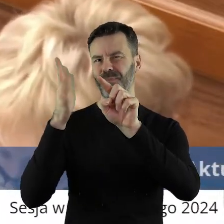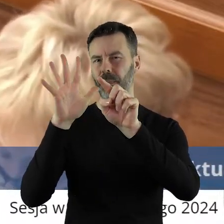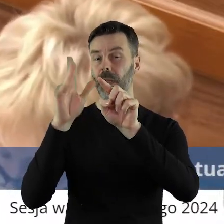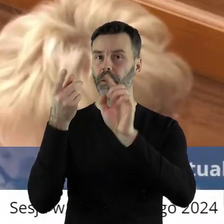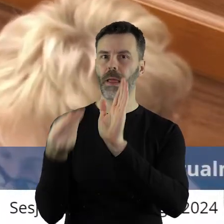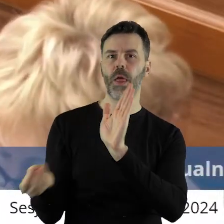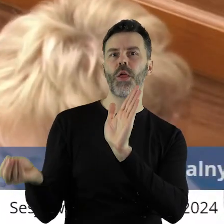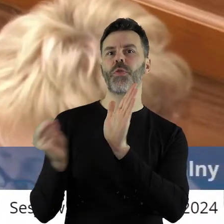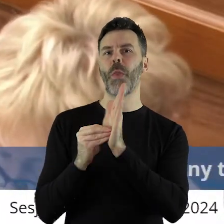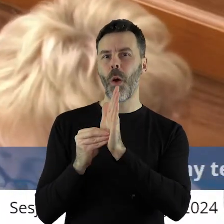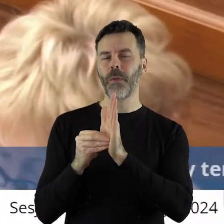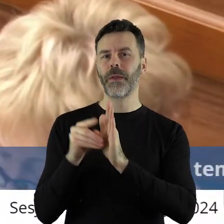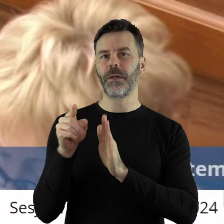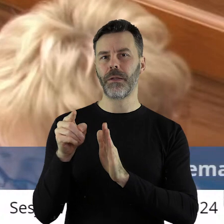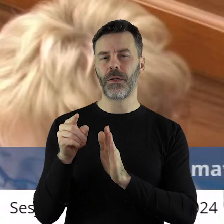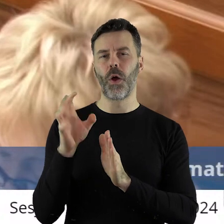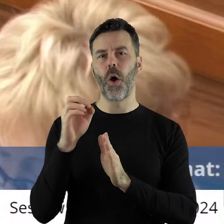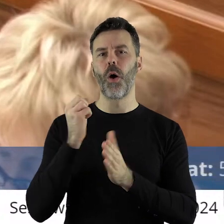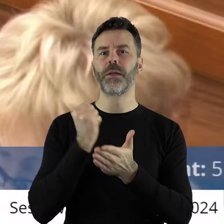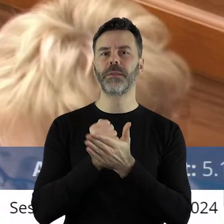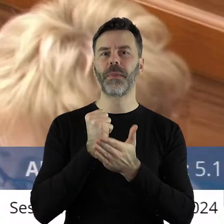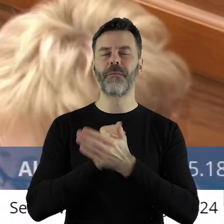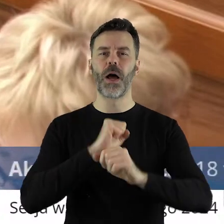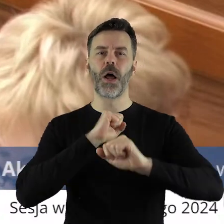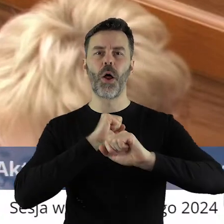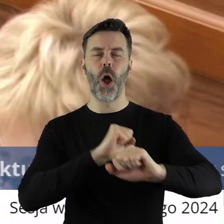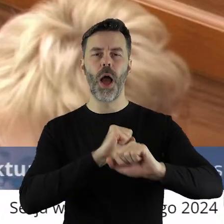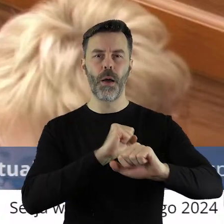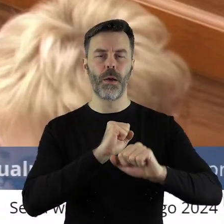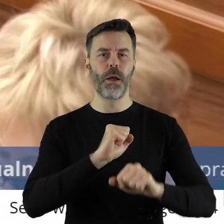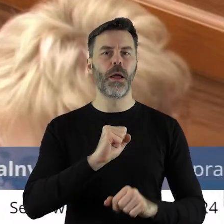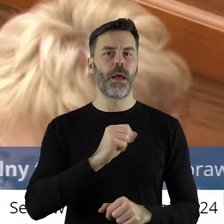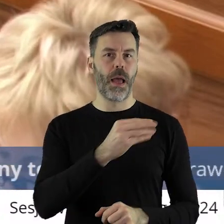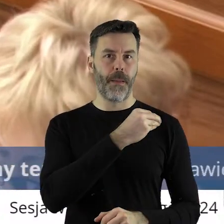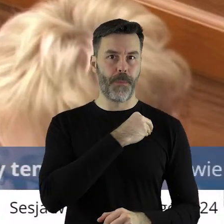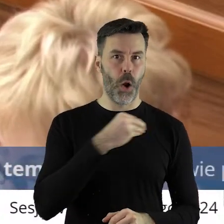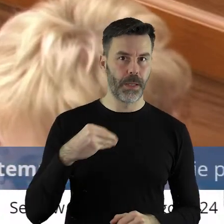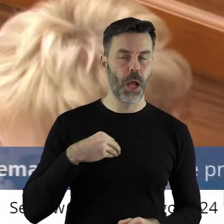uzupełniony o stwierdzenie: w sprawie obrony polskiego i europejskiego rolnictwa,